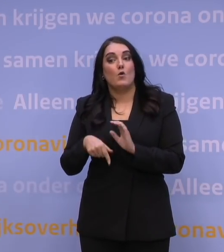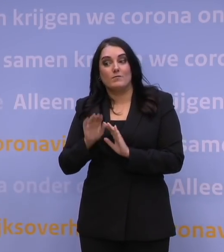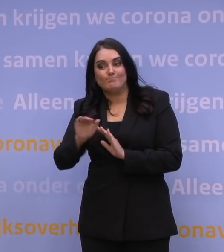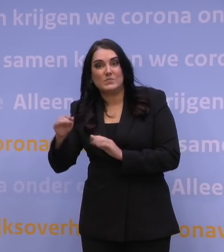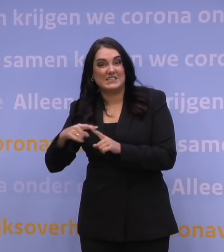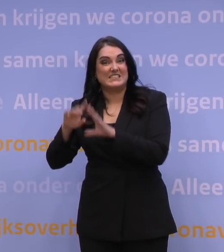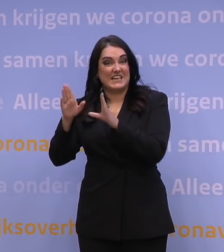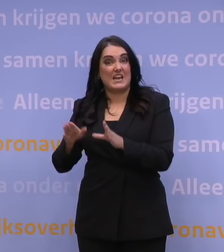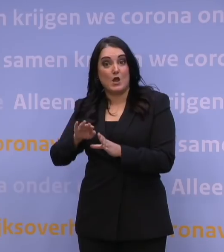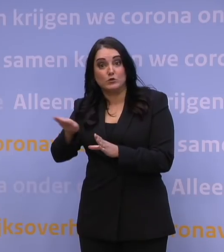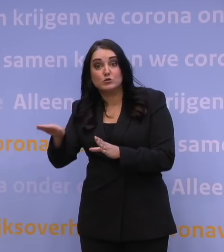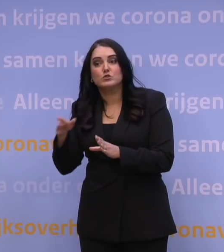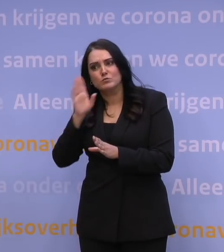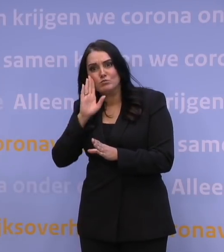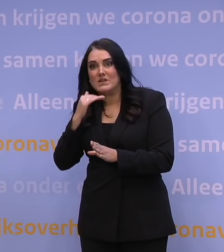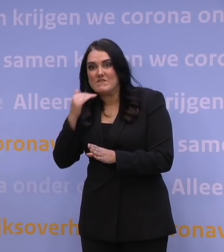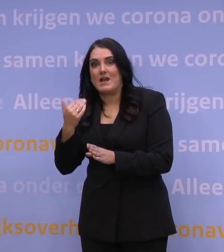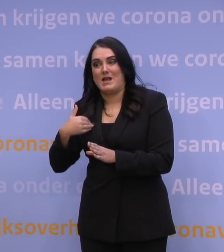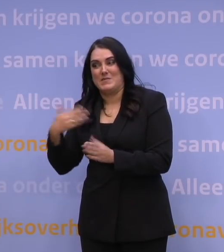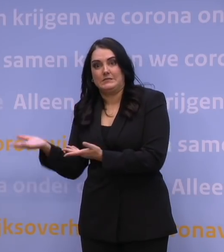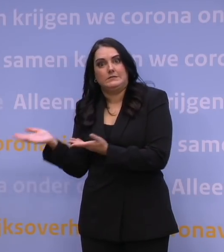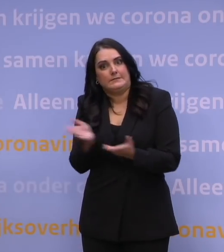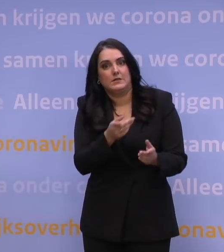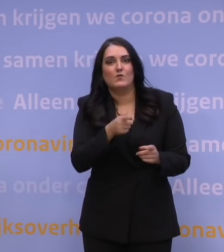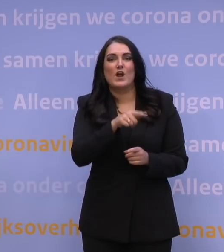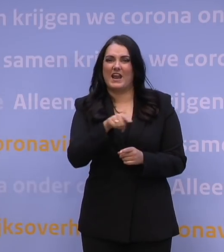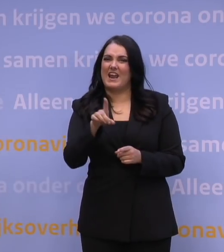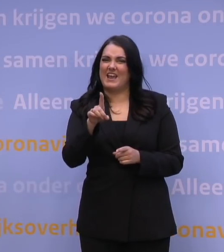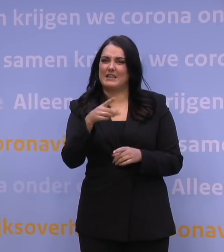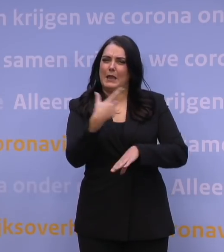om zo veel mogelijk mensen te leveren aan de GGD-prikstraten. Dat doen de ziekenhuizen ook.